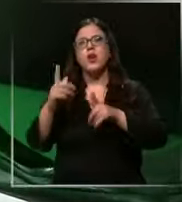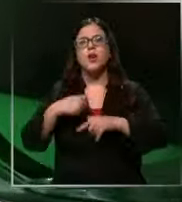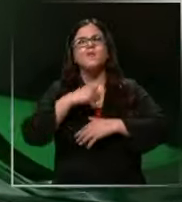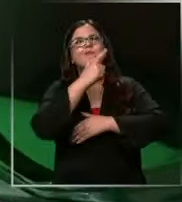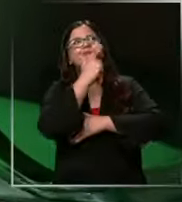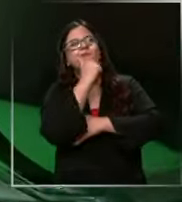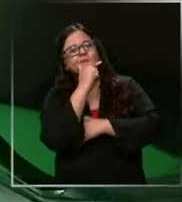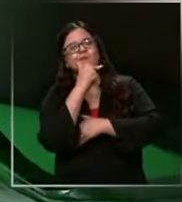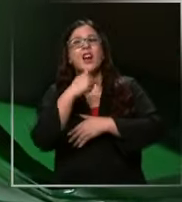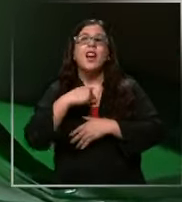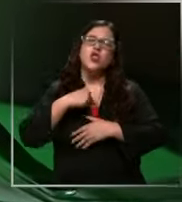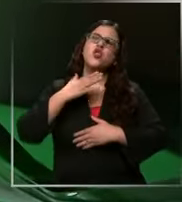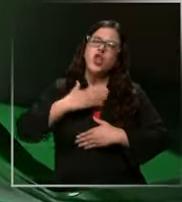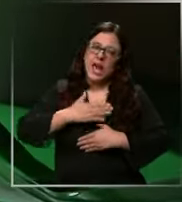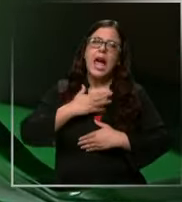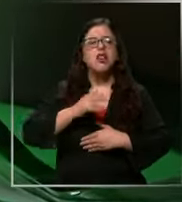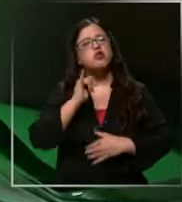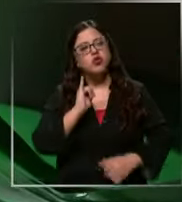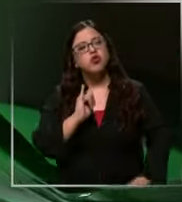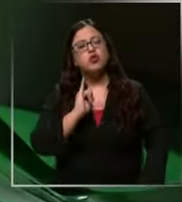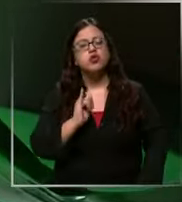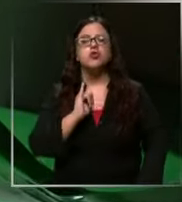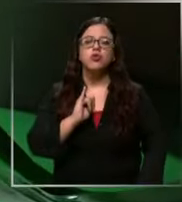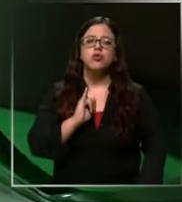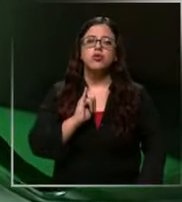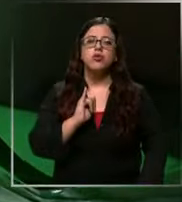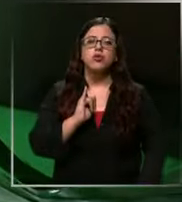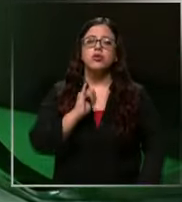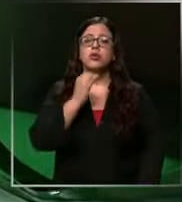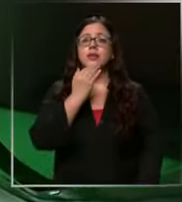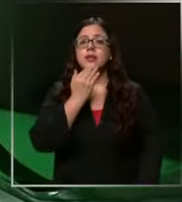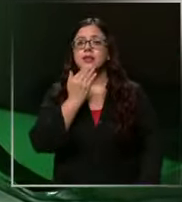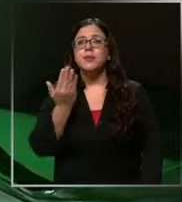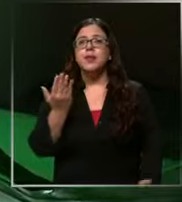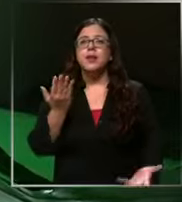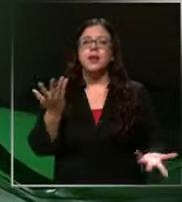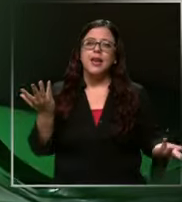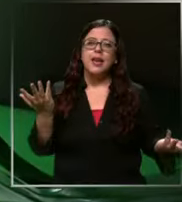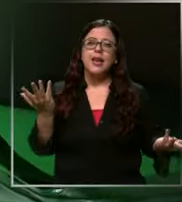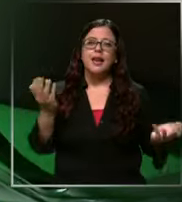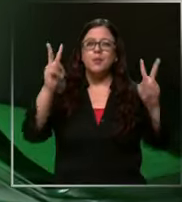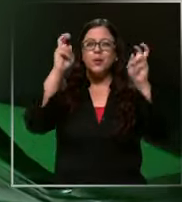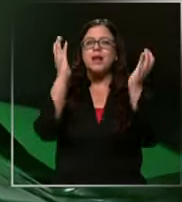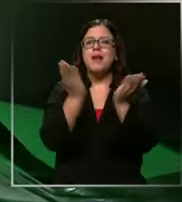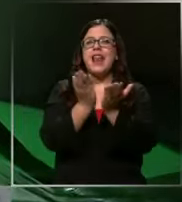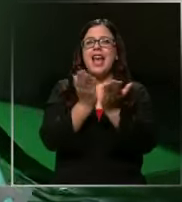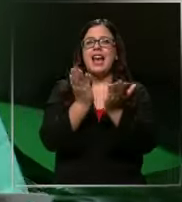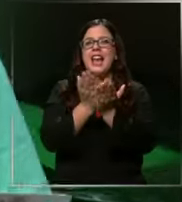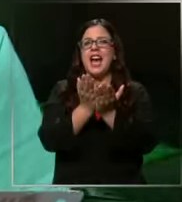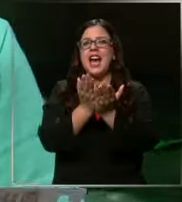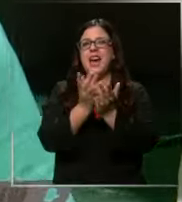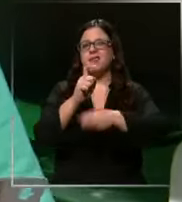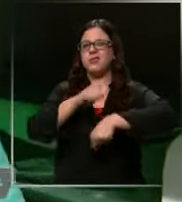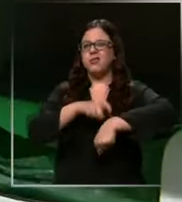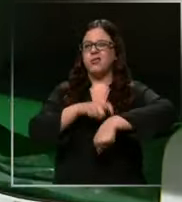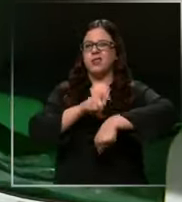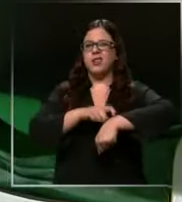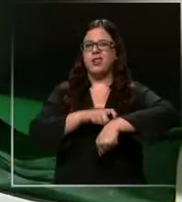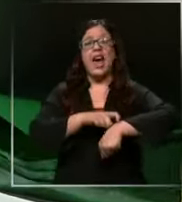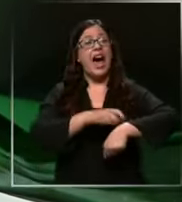tengo ganas ya Y también como por las clases que son muy largas Ah son ya Entonces tienes